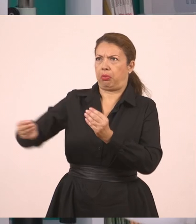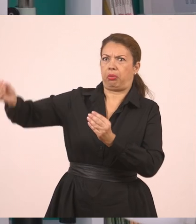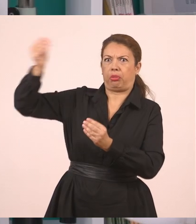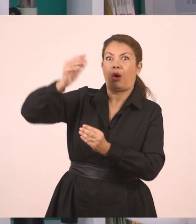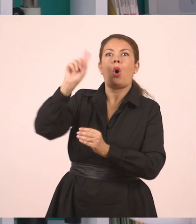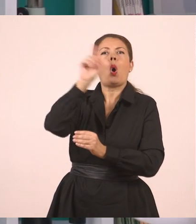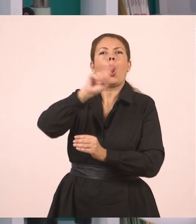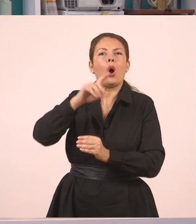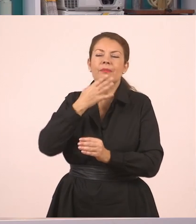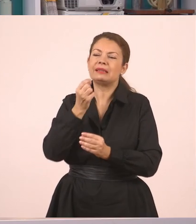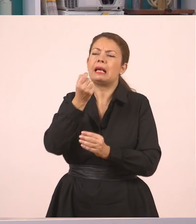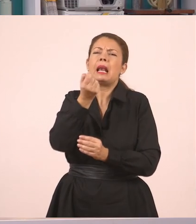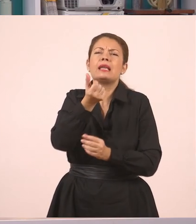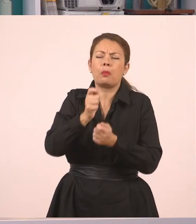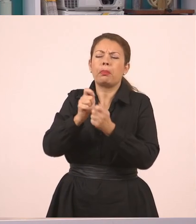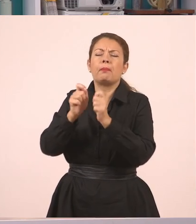Απλώς συμπλήρωσα. Πάμε στο δεύτερο παράδειγμα.